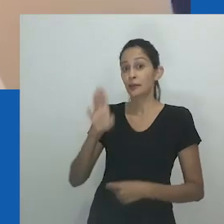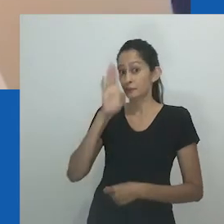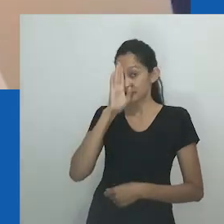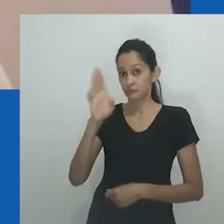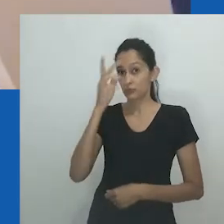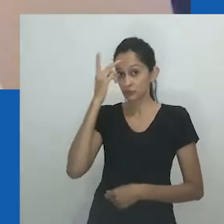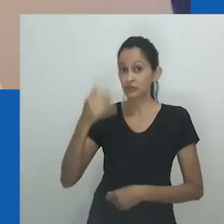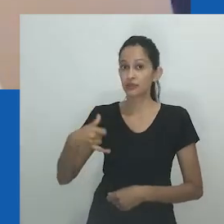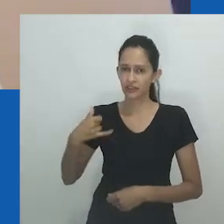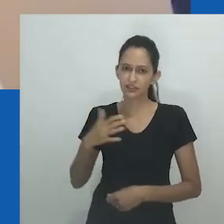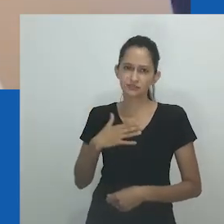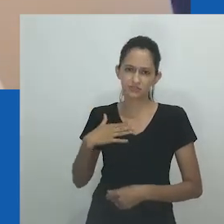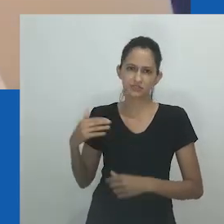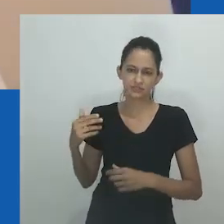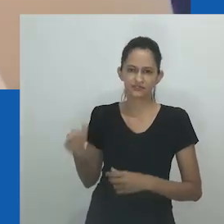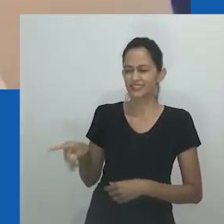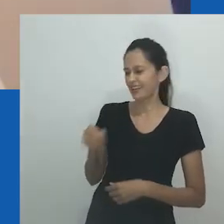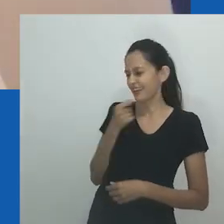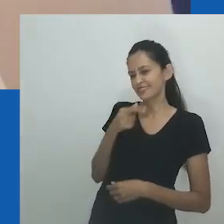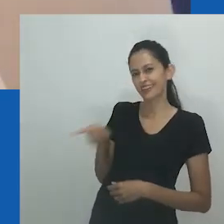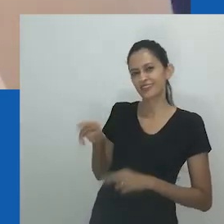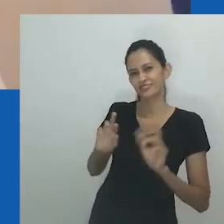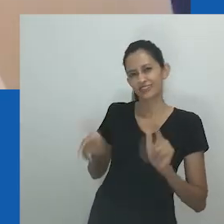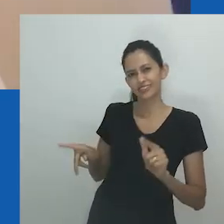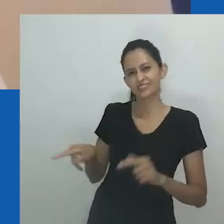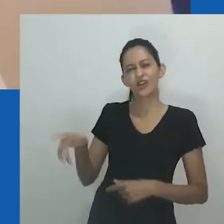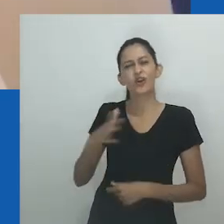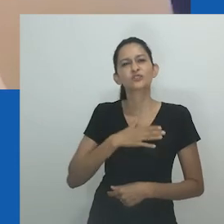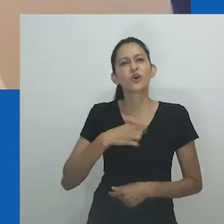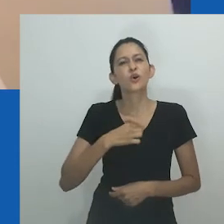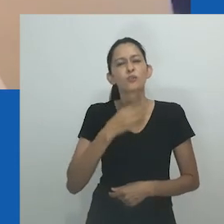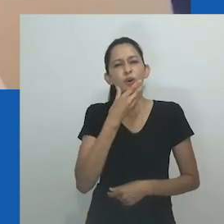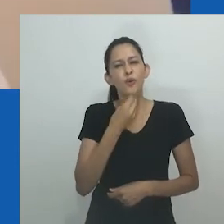“As pessoas costumavam dizer que eu me vestia de forma engraçada, especialmente as pessoas da minha idade -